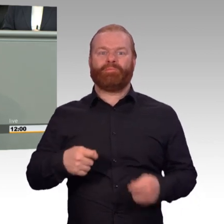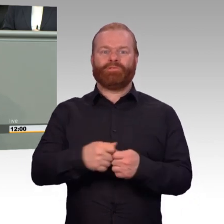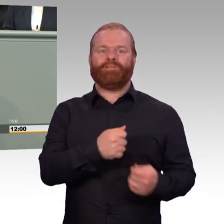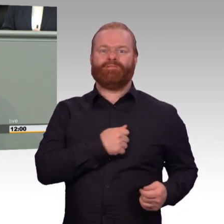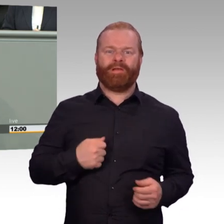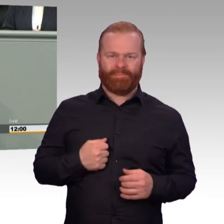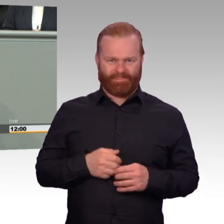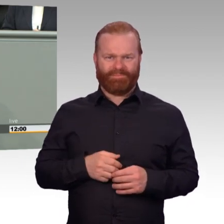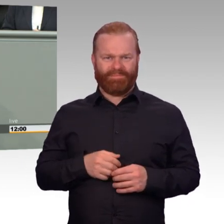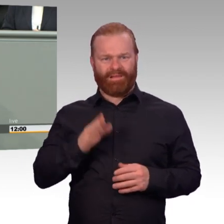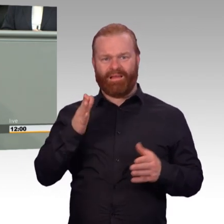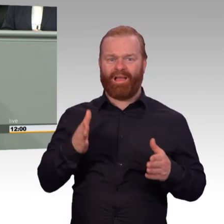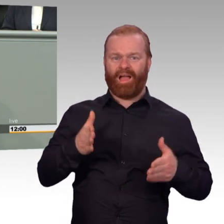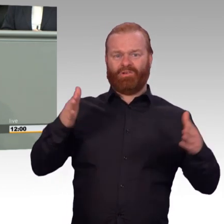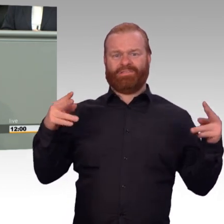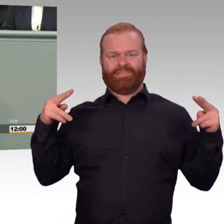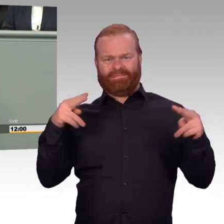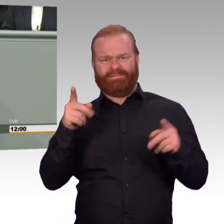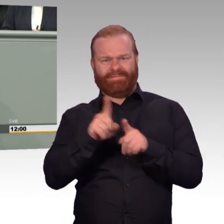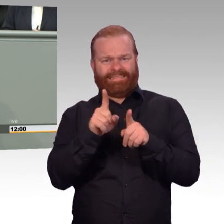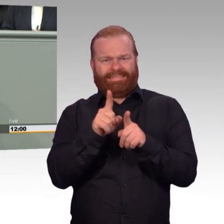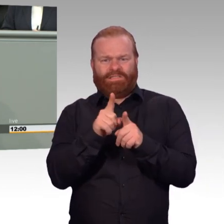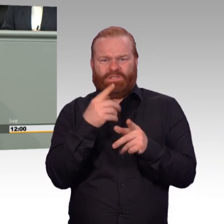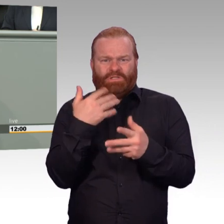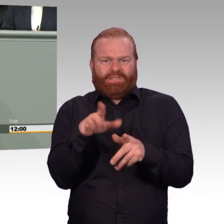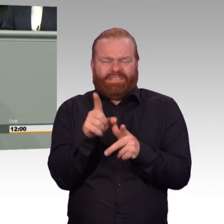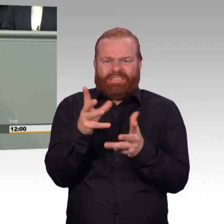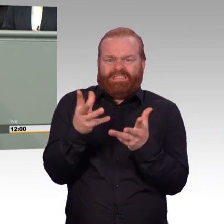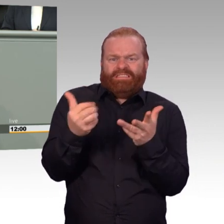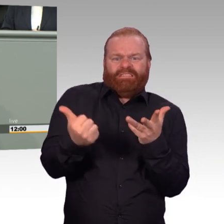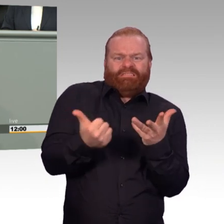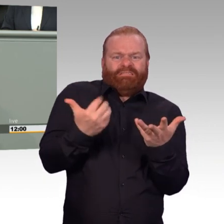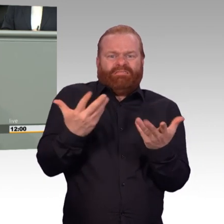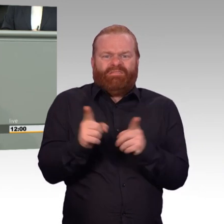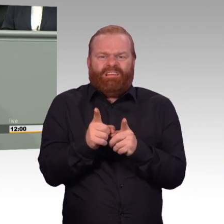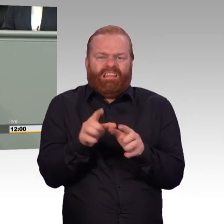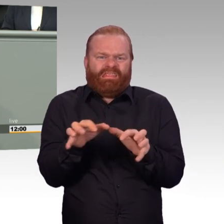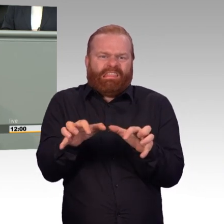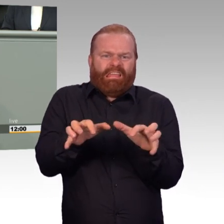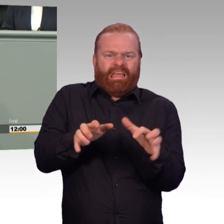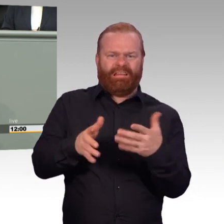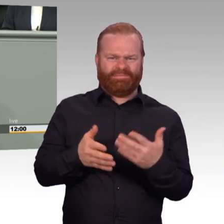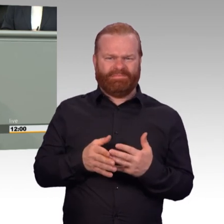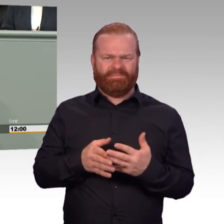es sich auf die Vitalfunktionen. Und das finde ich hier eine Frechheit. Wir sind noch lange nicht da, wo wir sein sollten. Und Sie verkaufen das hier wieder, dass das wunderbar ist,